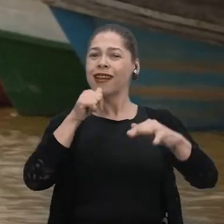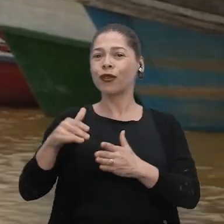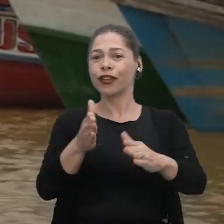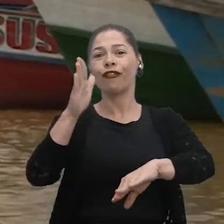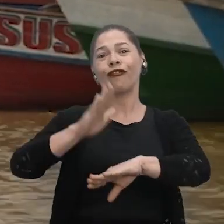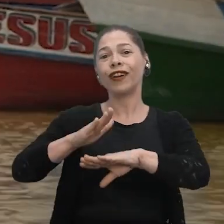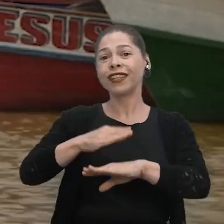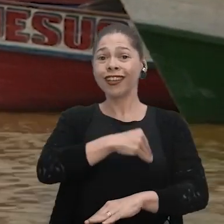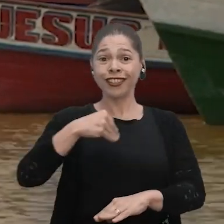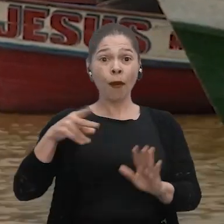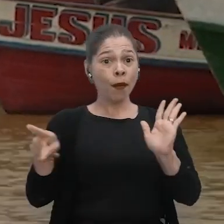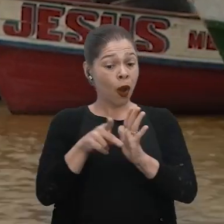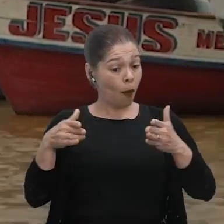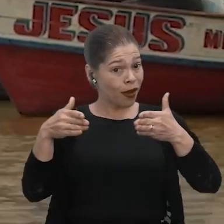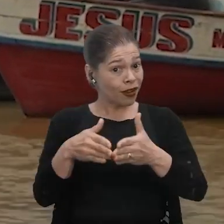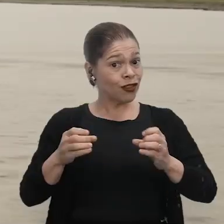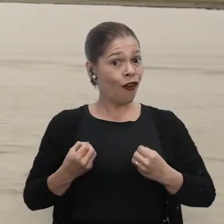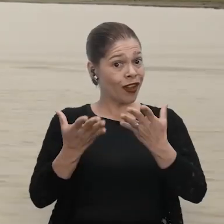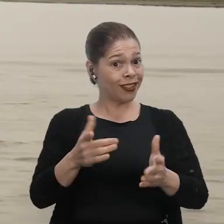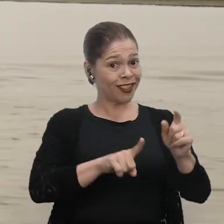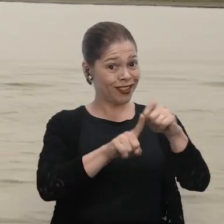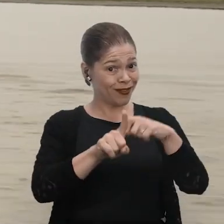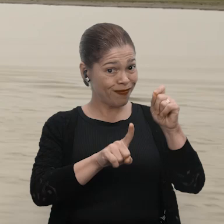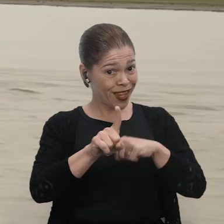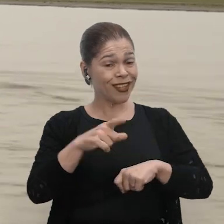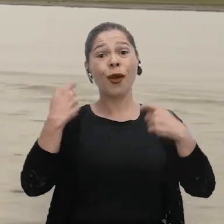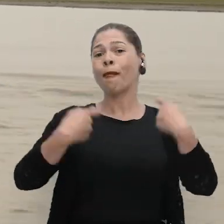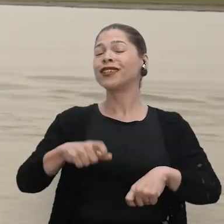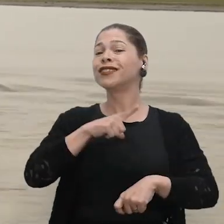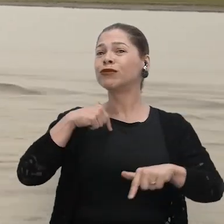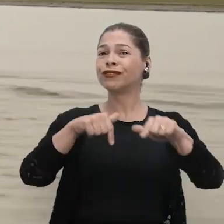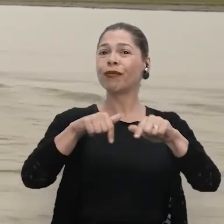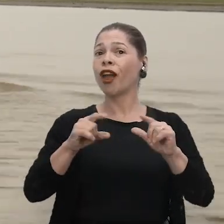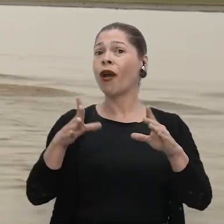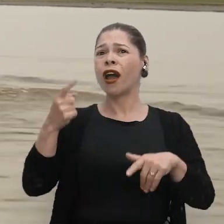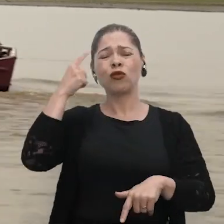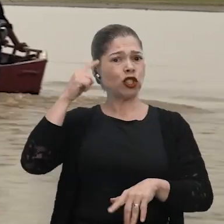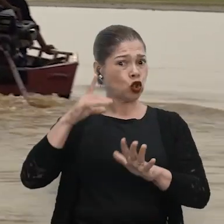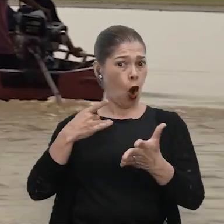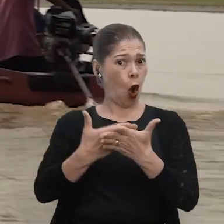fazer os exames específicos que se oferecem nesse mês. A gente precisa trabalhar não só no Outubro Rosa,